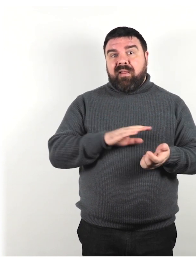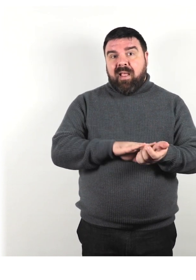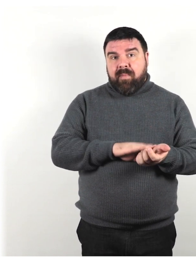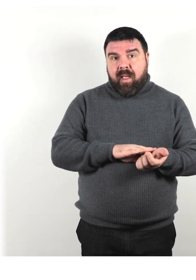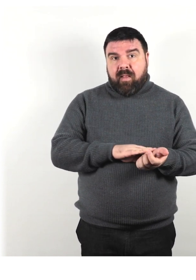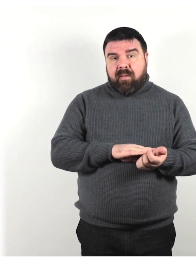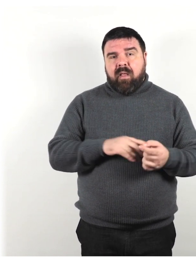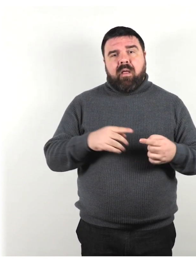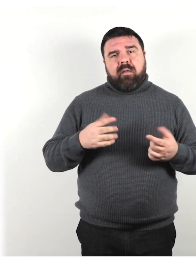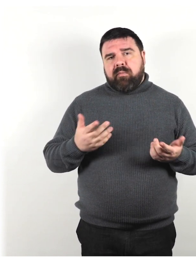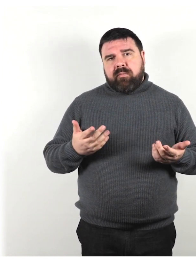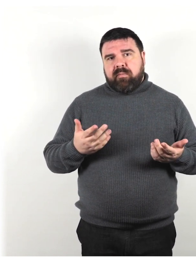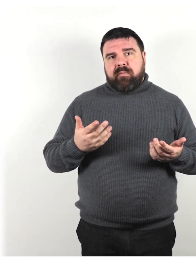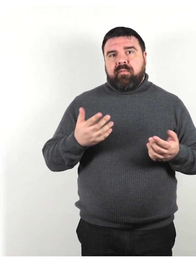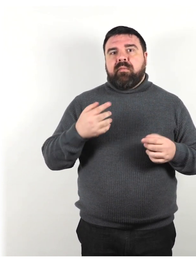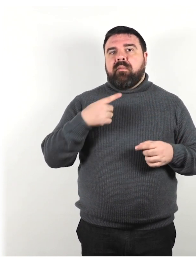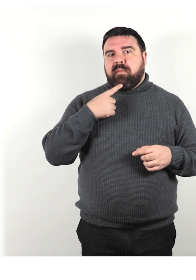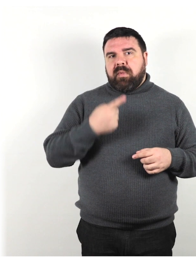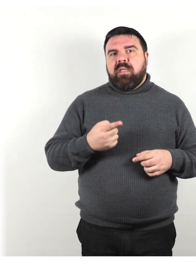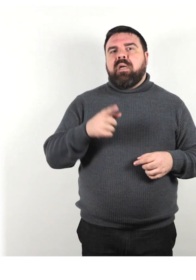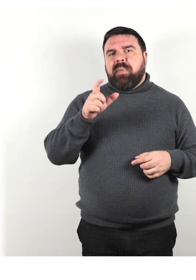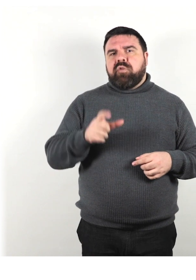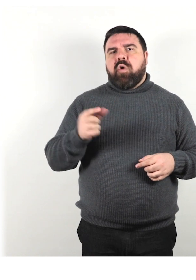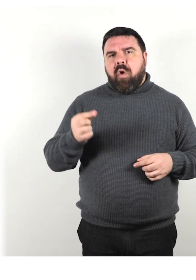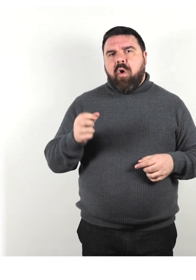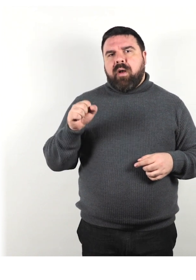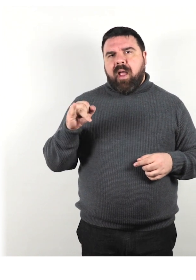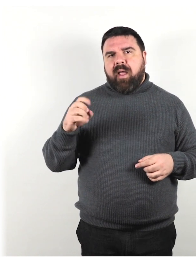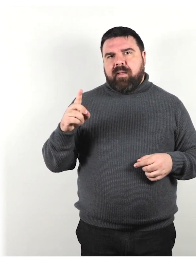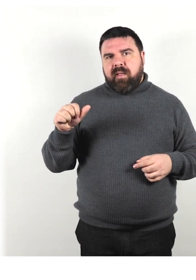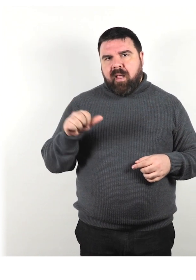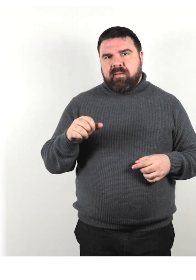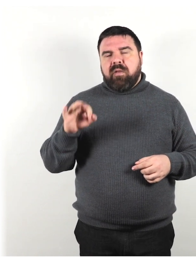è meglio dire persona con l'AIDS o persona con il diabete.